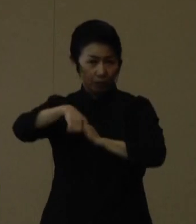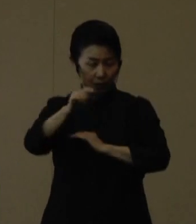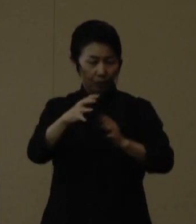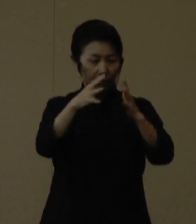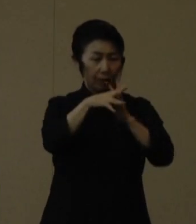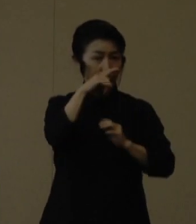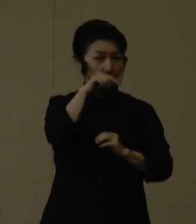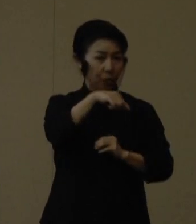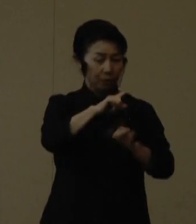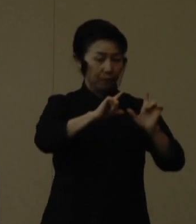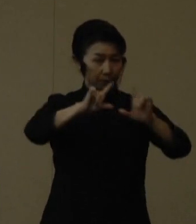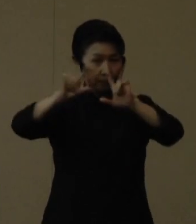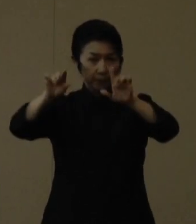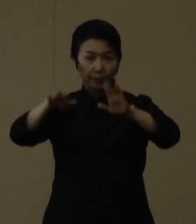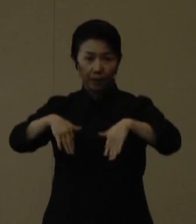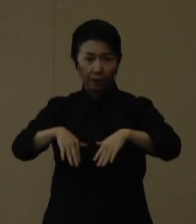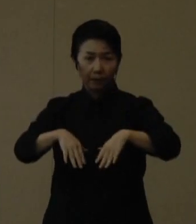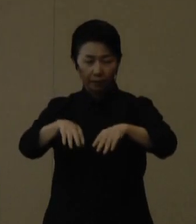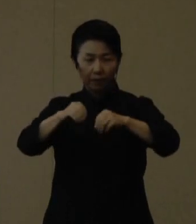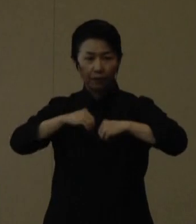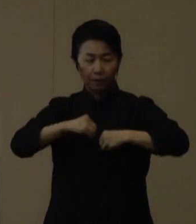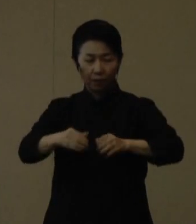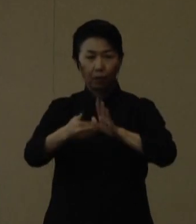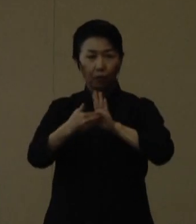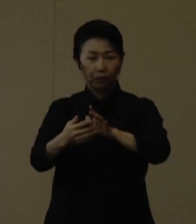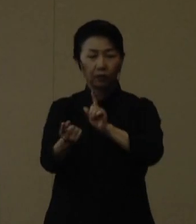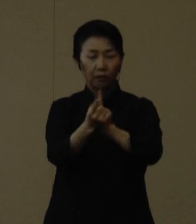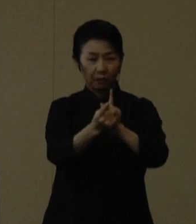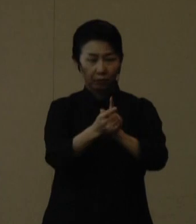感染対策の徹底をあらためて呼びかけてきたところです